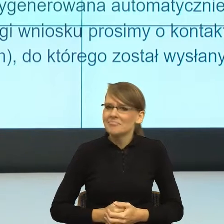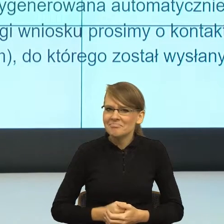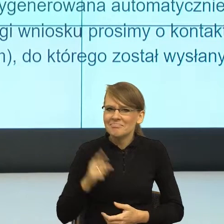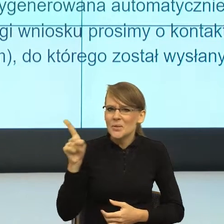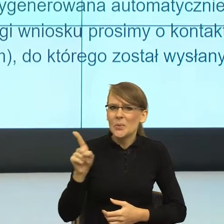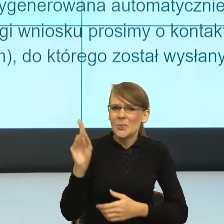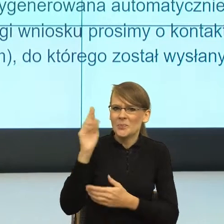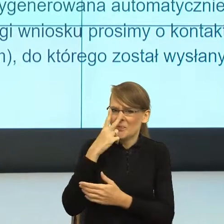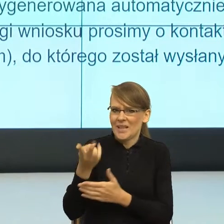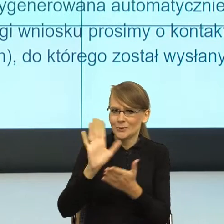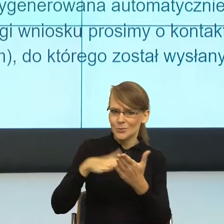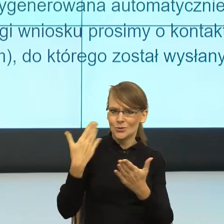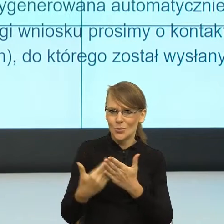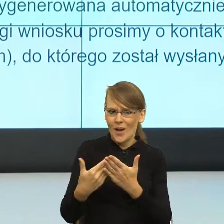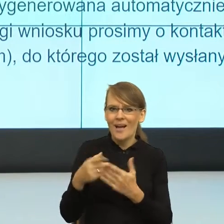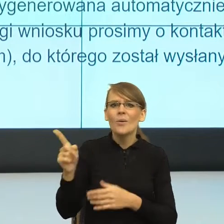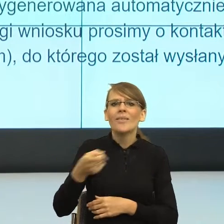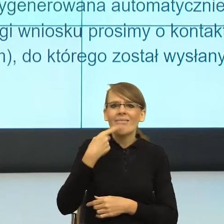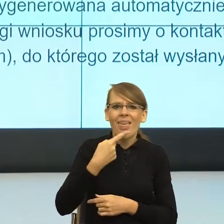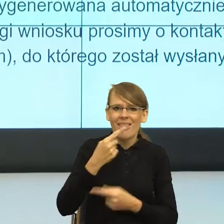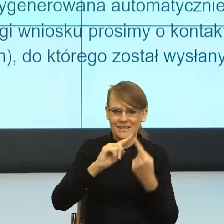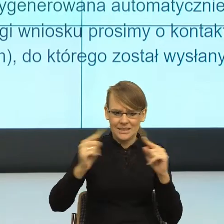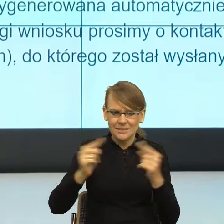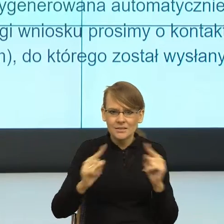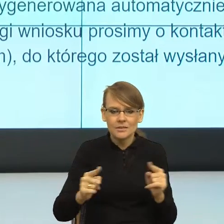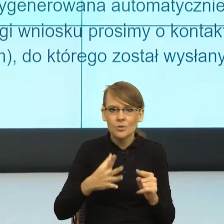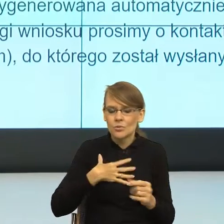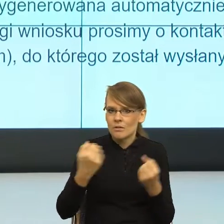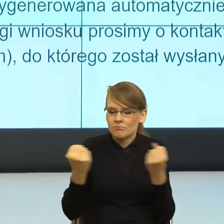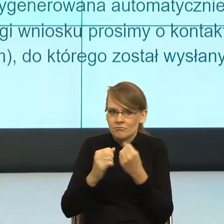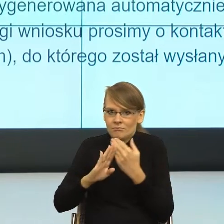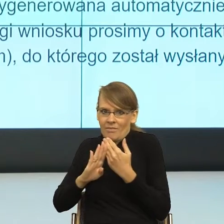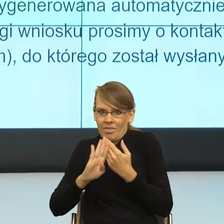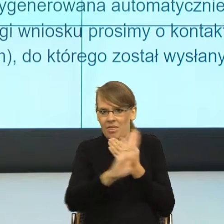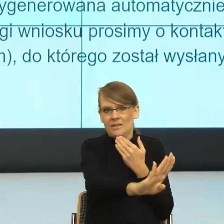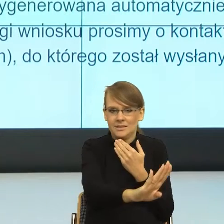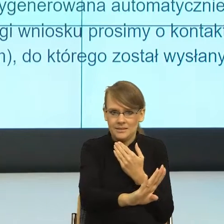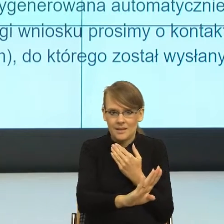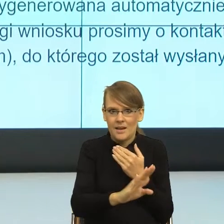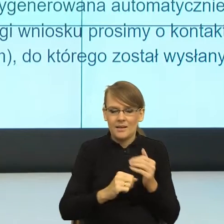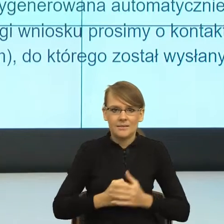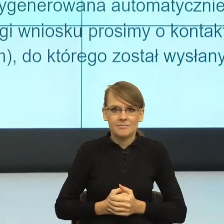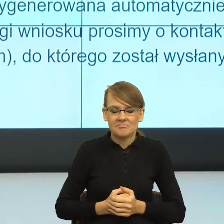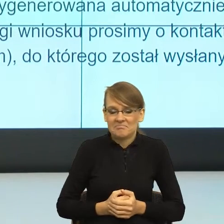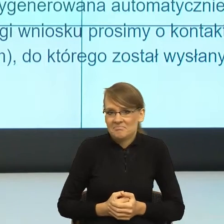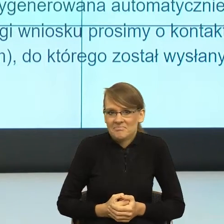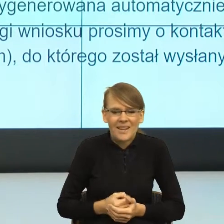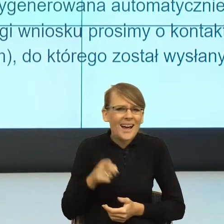język zbudował tak ogromny dystans, że mimo że to jest, przy uważnym